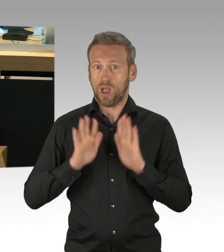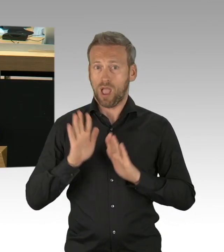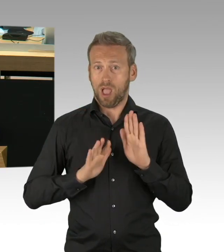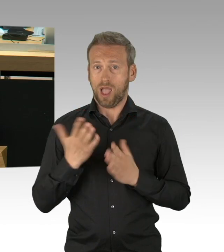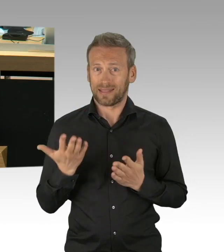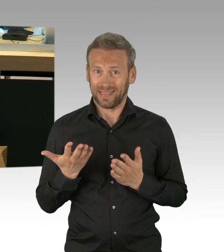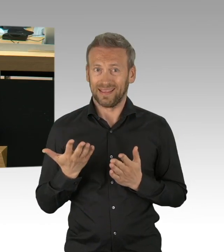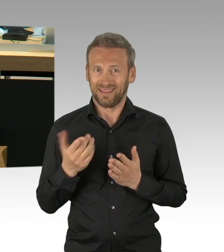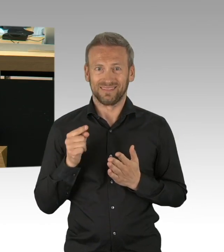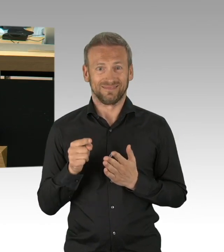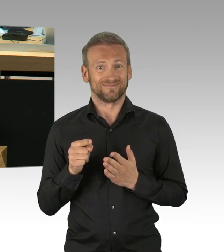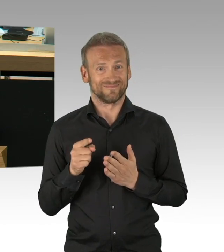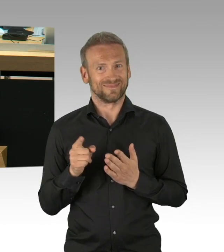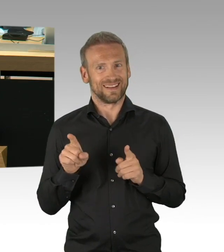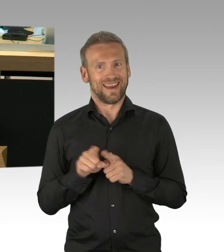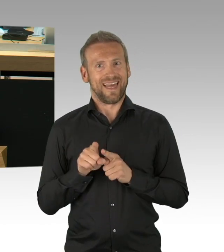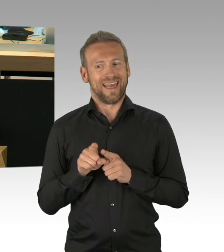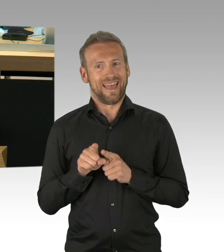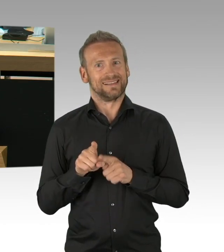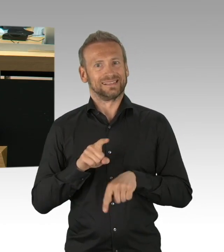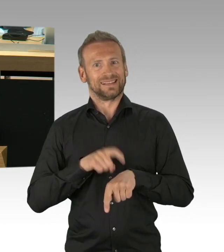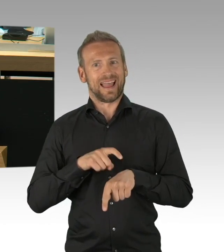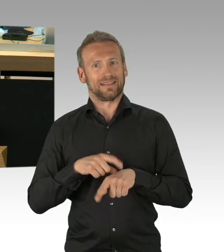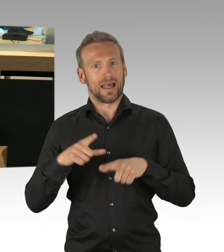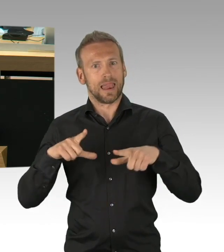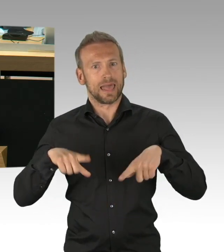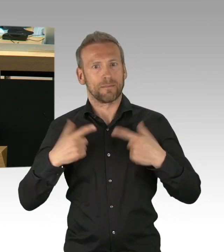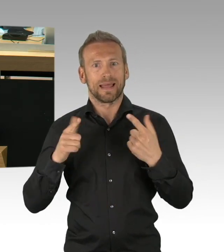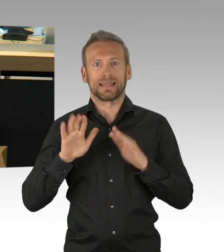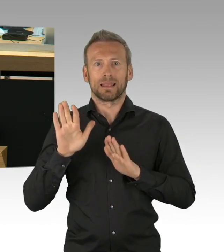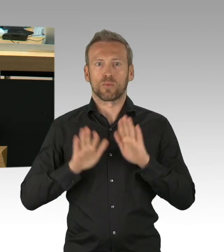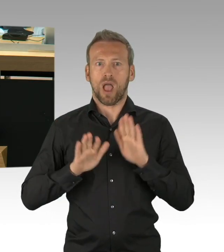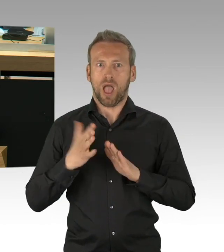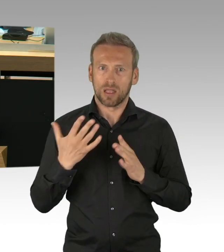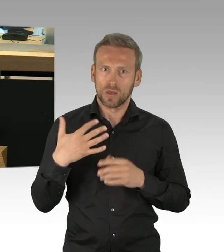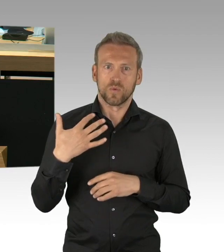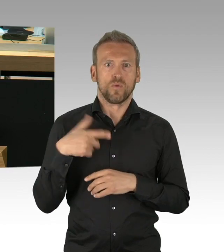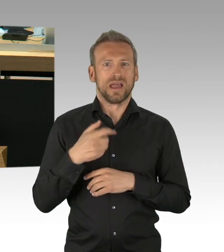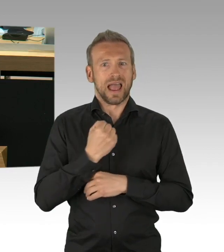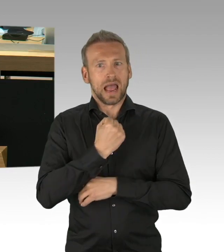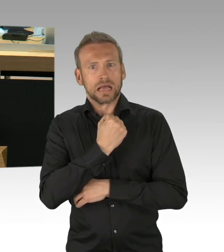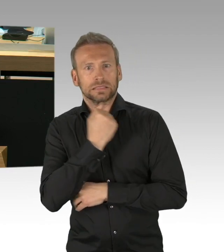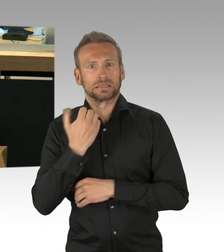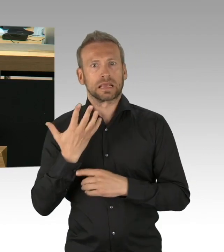willkürliche Ministerpräsidentenshows a la Söder und Laschet, meine sehr geehrten Damen und Herren.